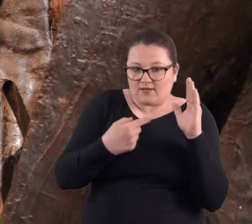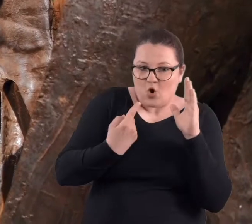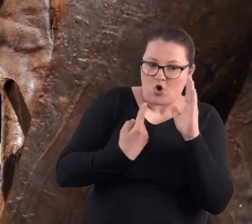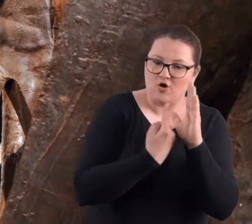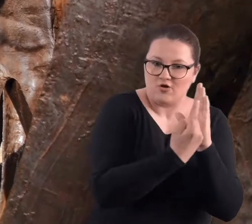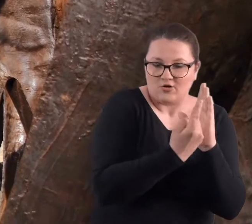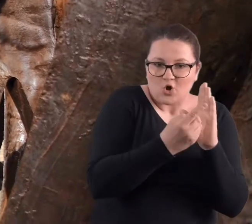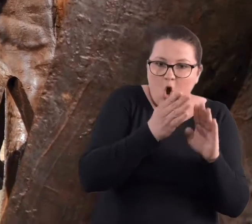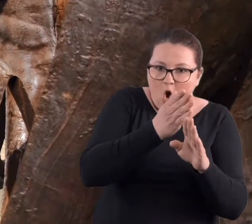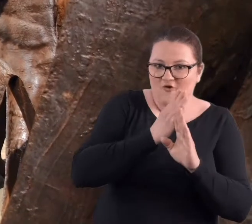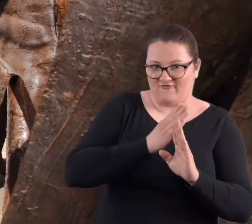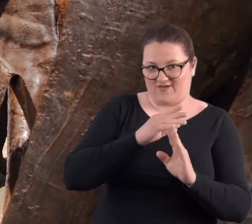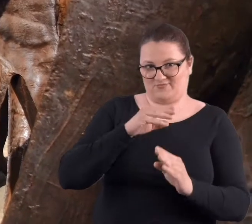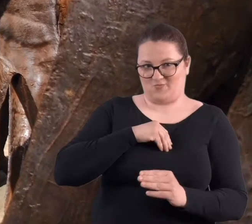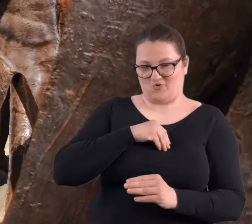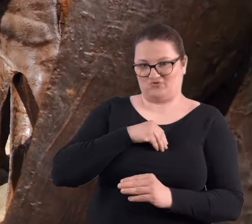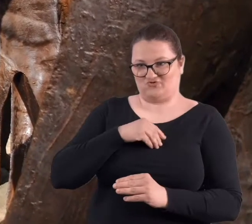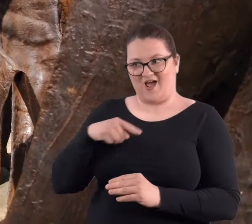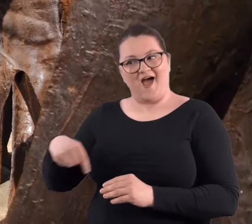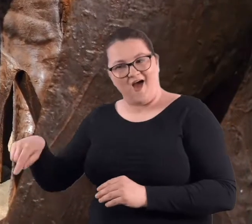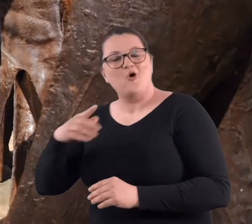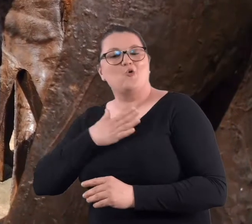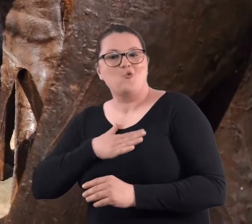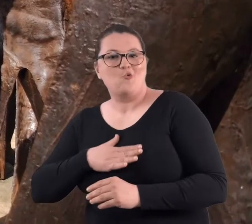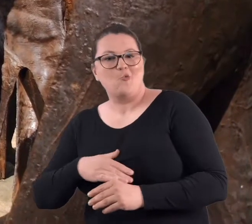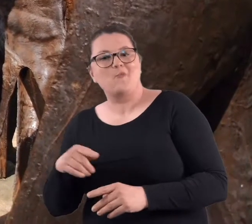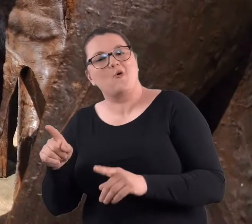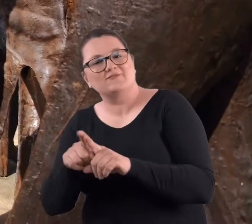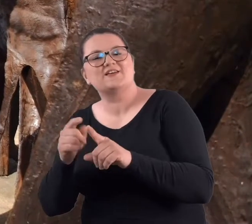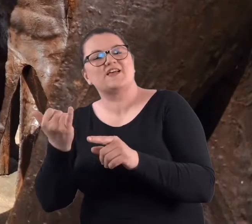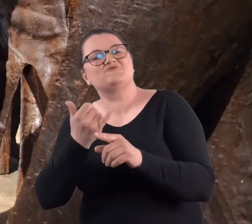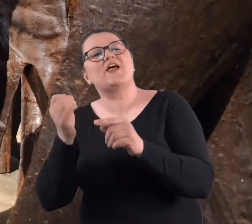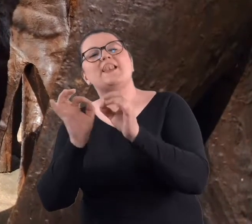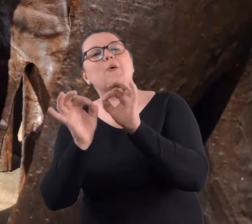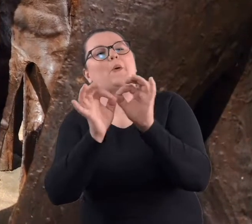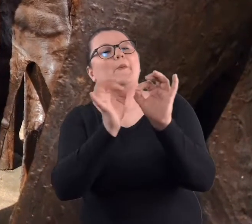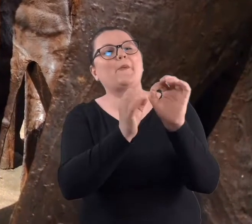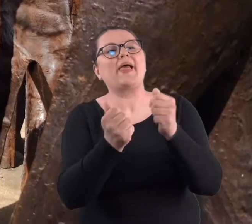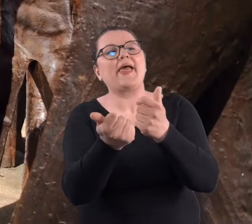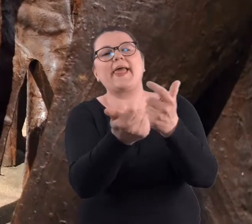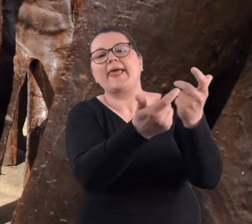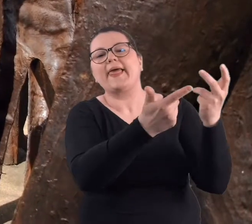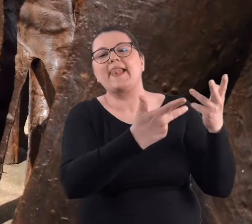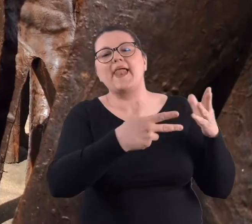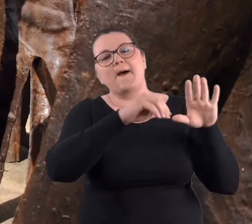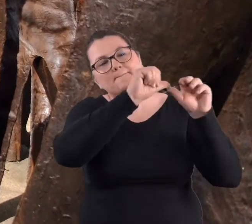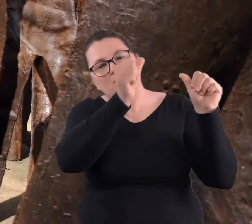Także moi podopieczni, bardzo lubią i liczą, ile jest tych wszystkich postaci.